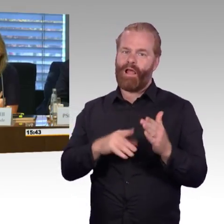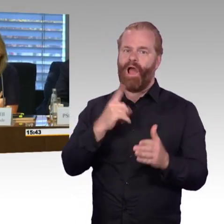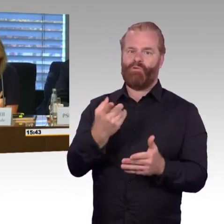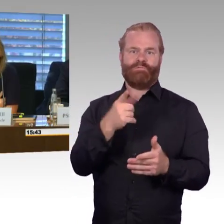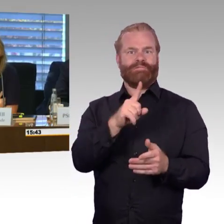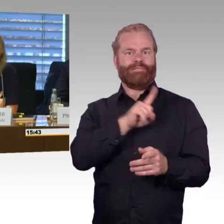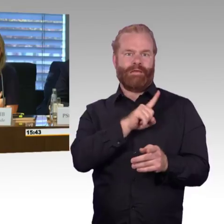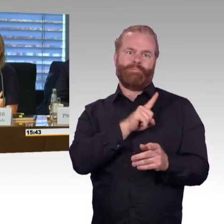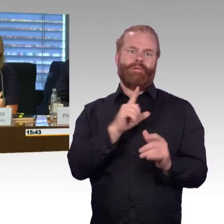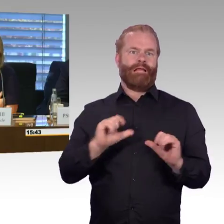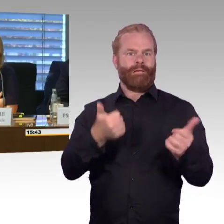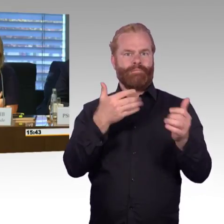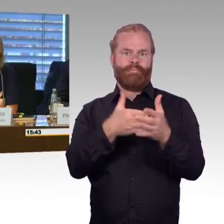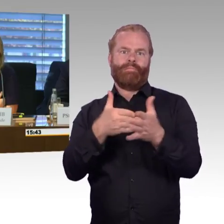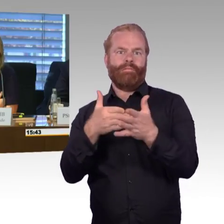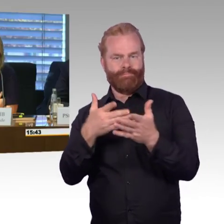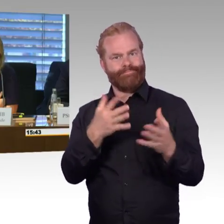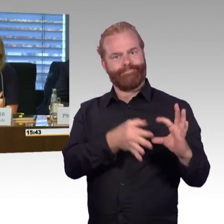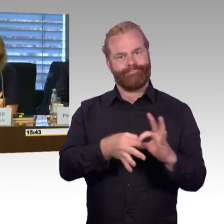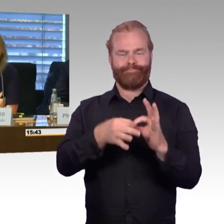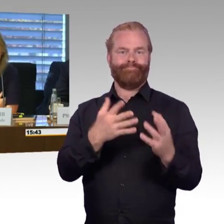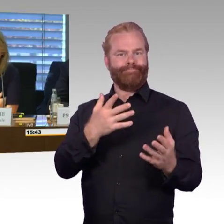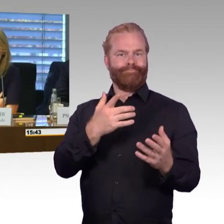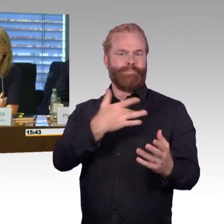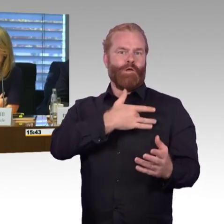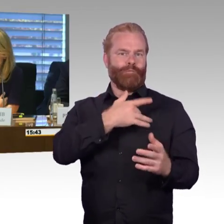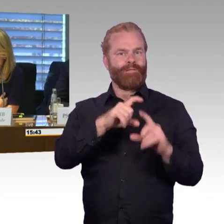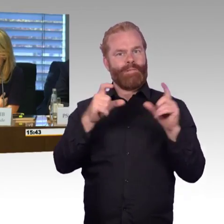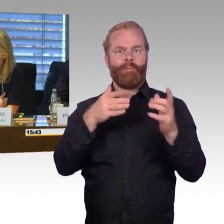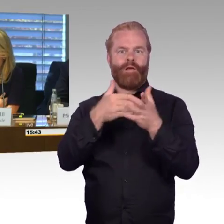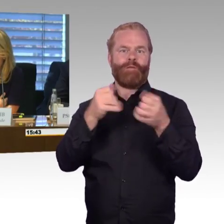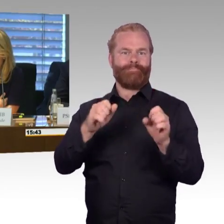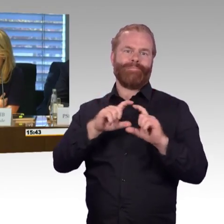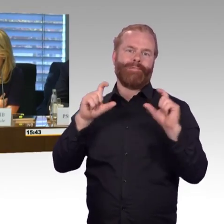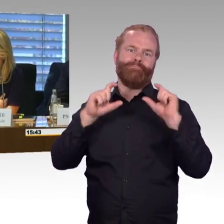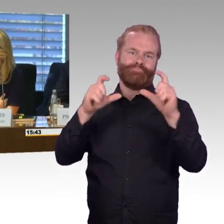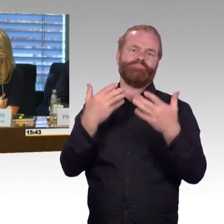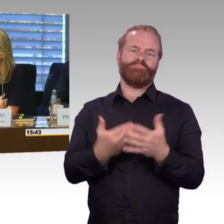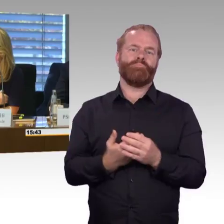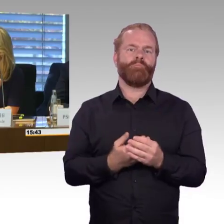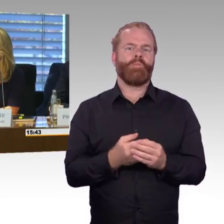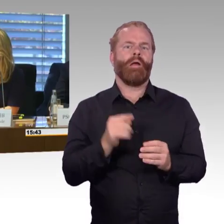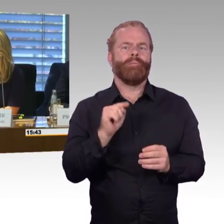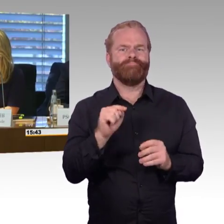wird uns begleiten, weiter, uns als Verkehrspolitiker. und damit schließe ich die Sitzung und wir sehen uns gleich wieder,